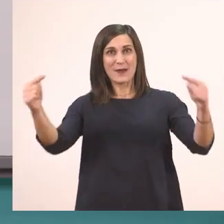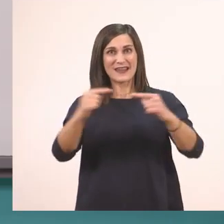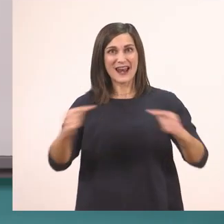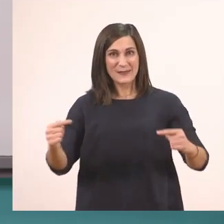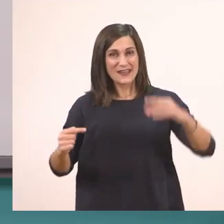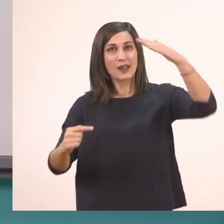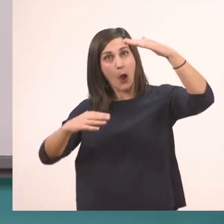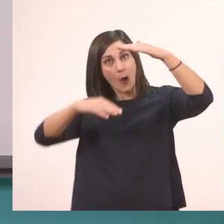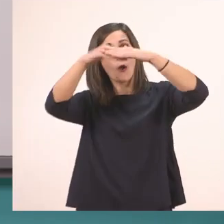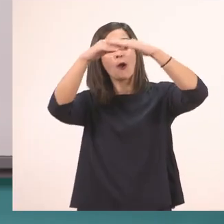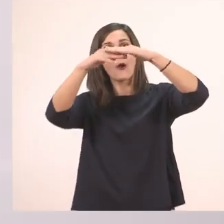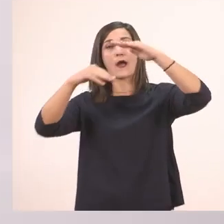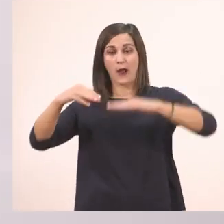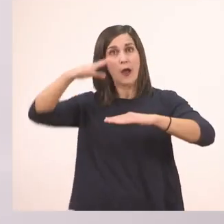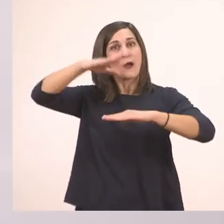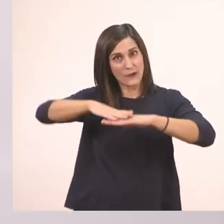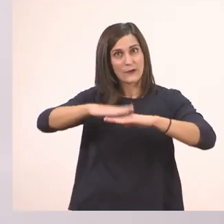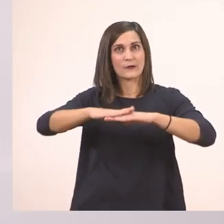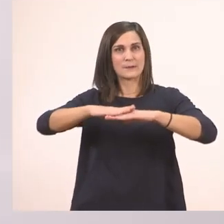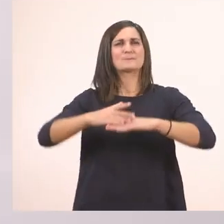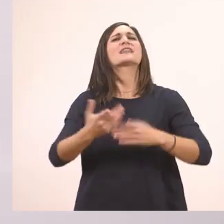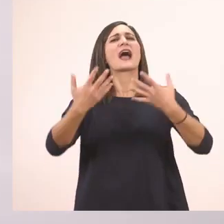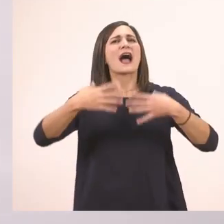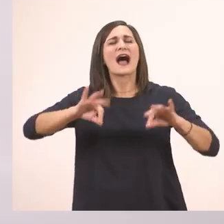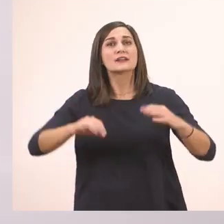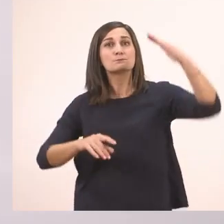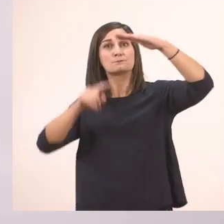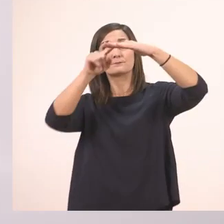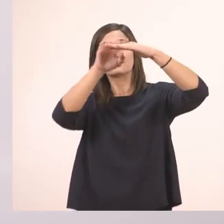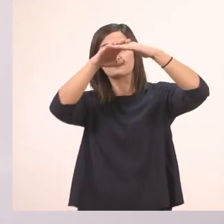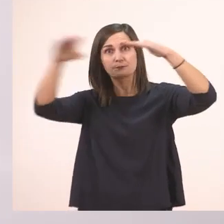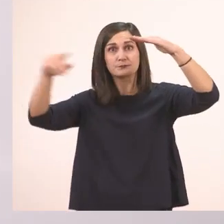Και ξεκινάμε από πάνω προς τα κάτω. Θυμίζω δίνουμε προσοχή στη φορά,